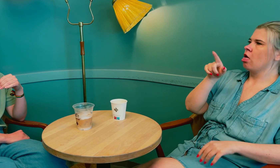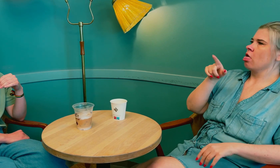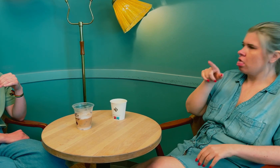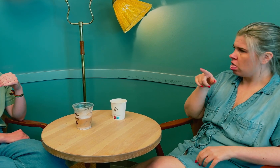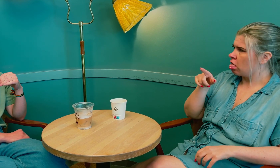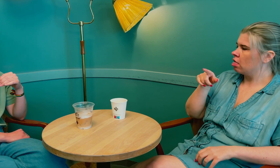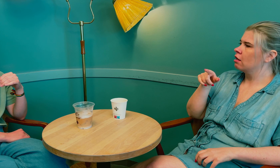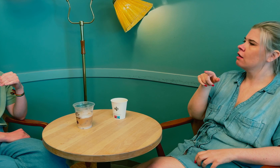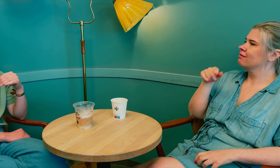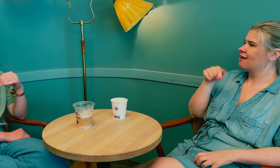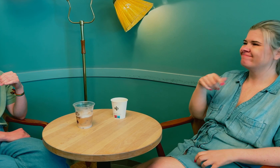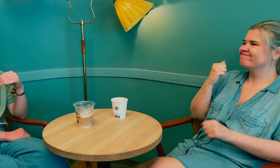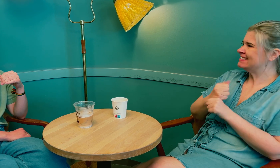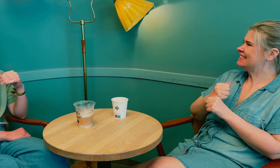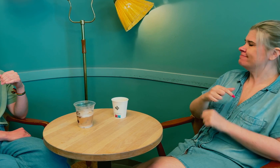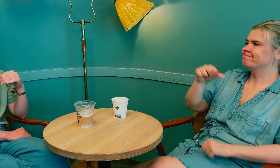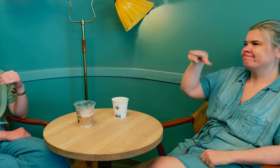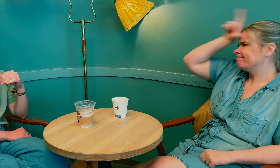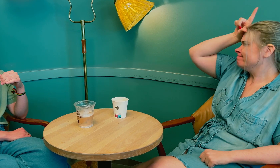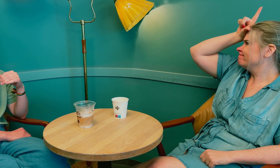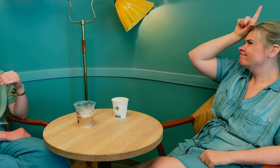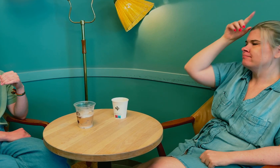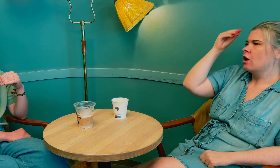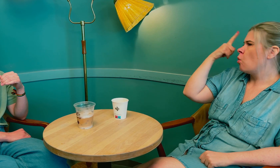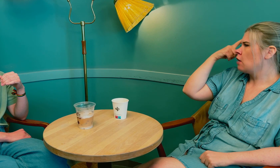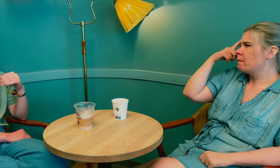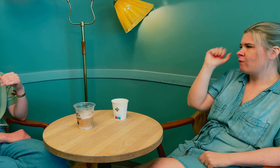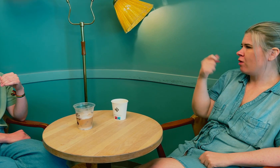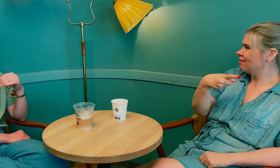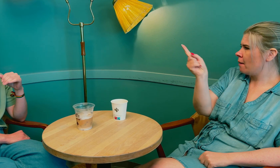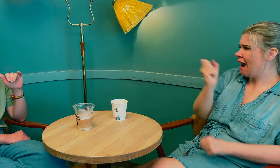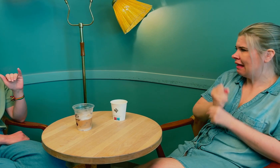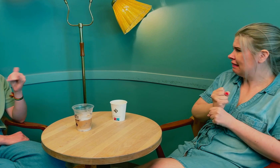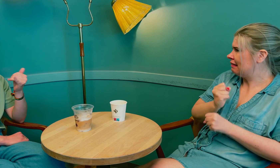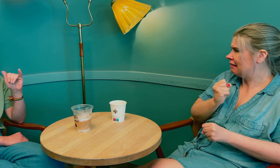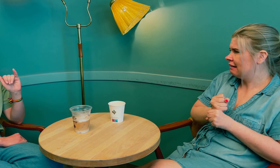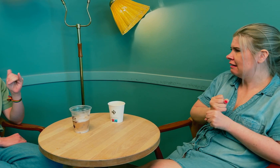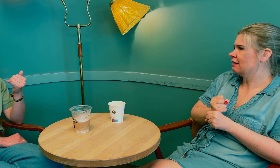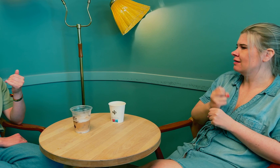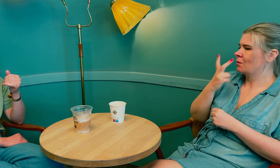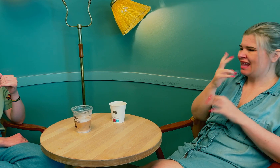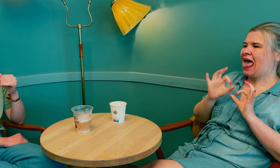Det var virkelig helt ny kunnskap for dem.